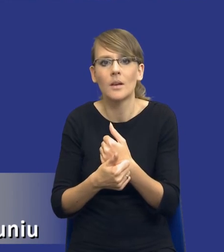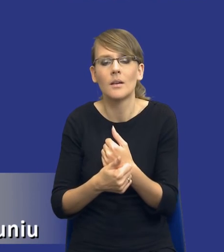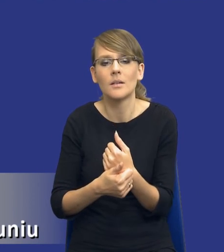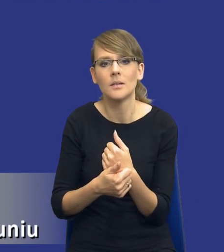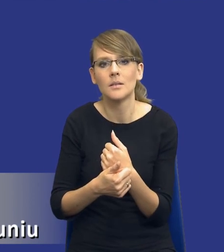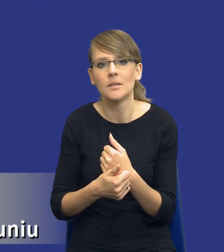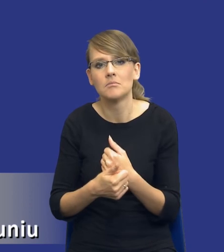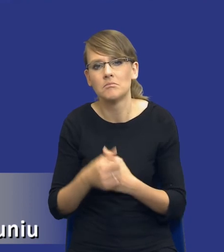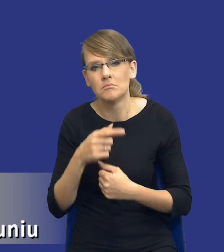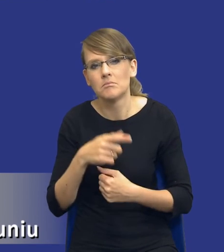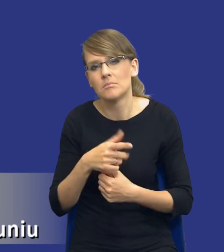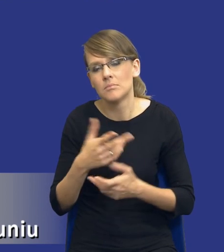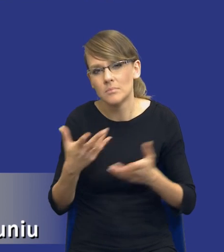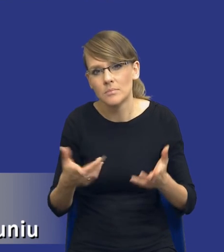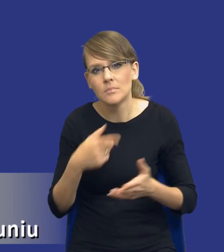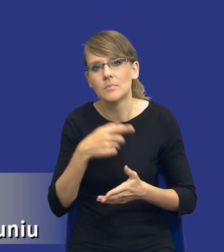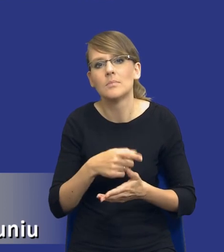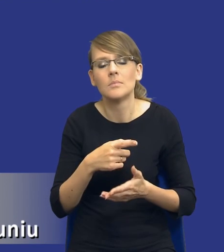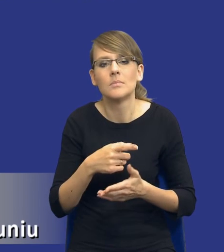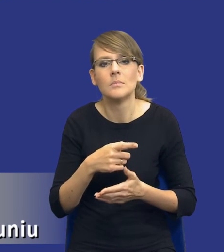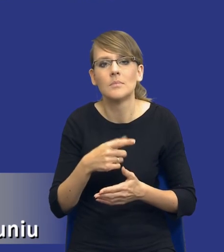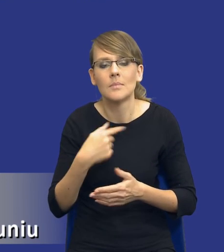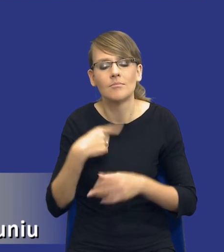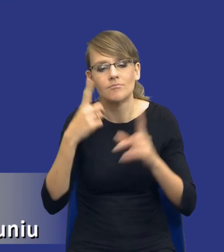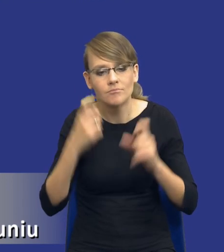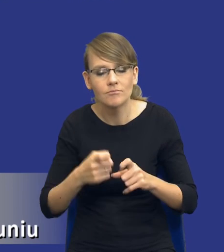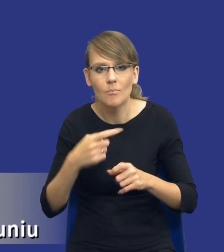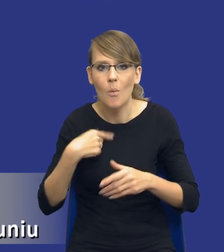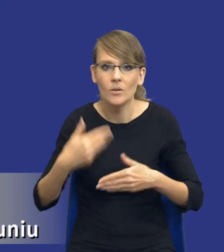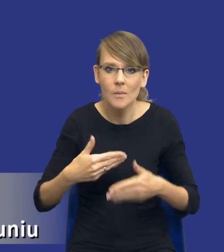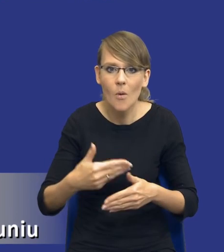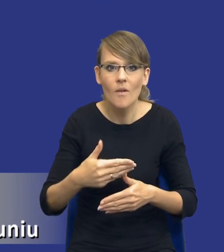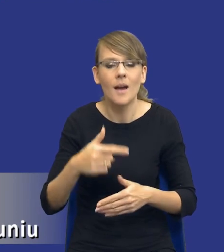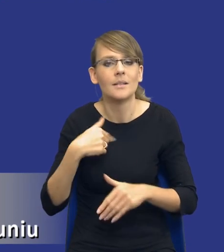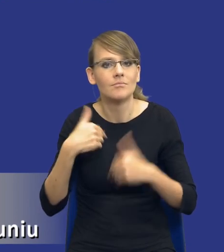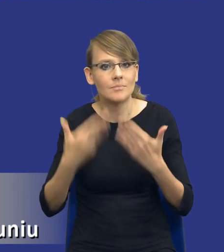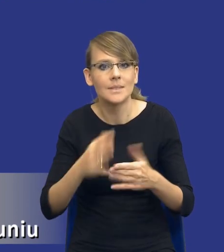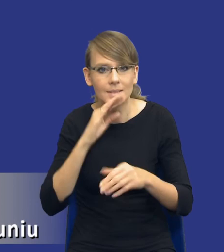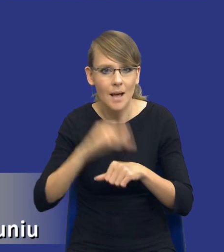przynajmniej zakładam, że postępowanie które wszczynam, które będę prowadził i to udzielenie tego zamówienia publicznego, to